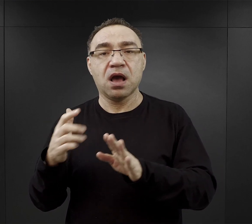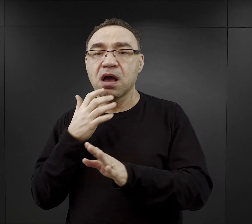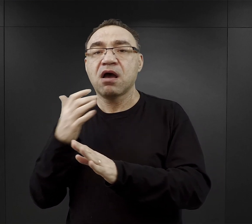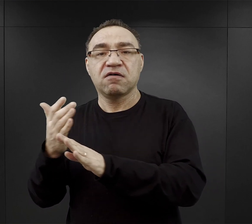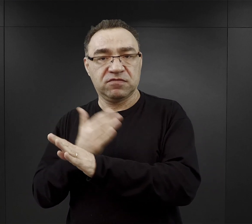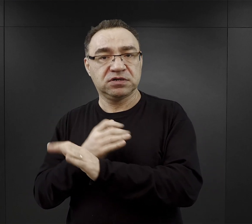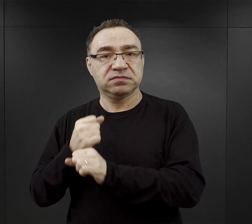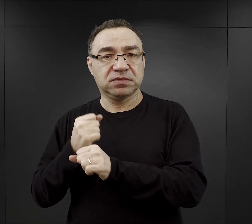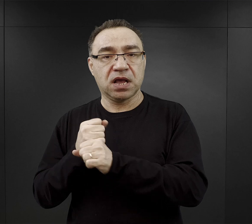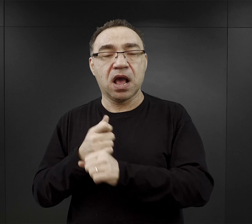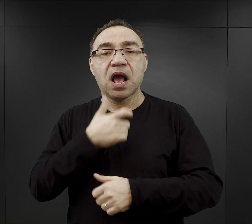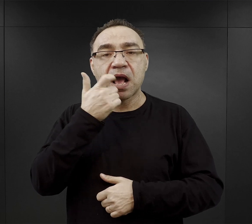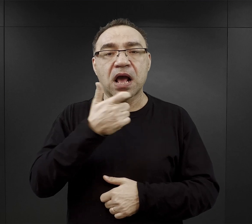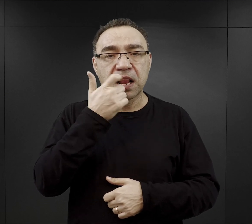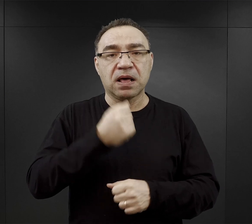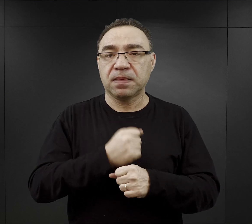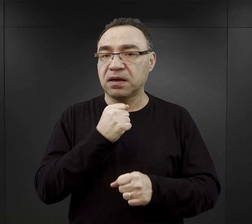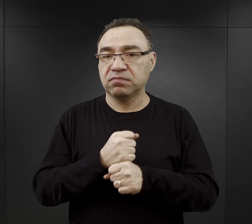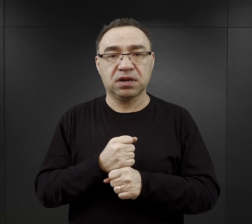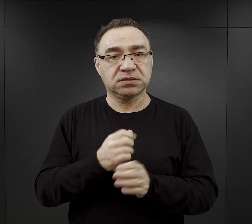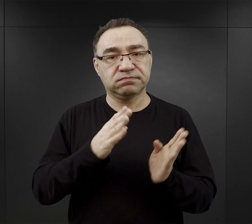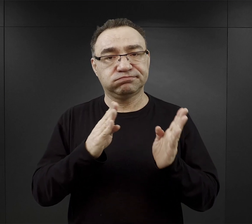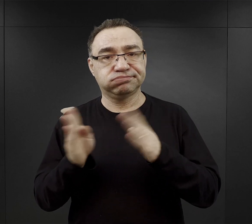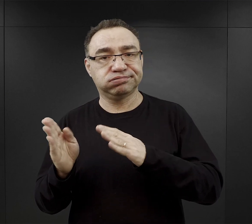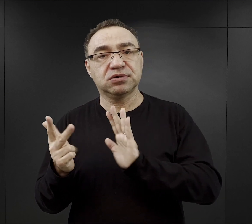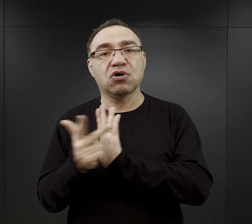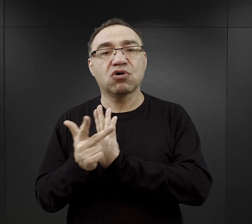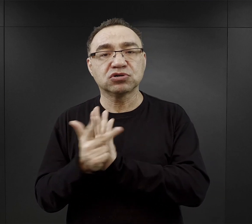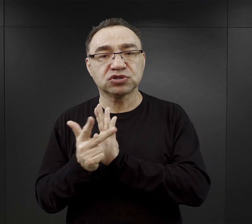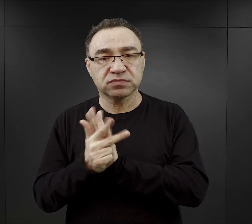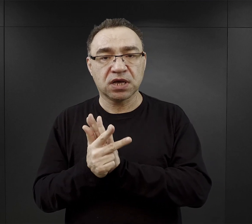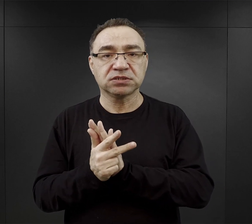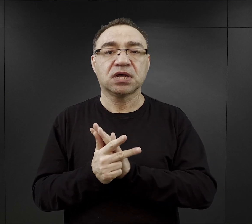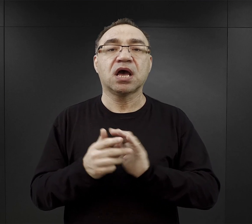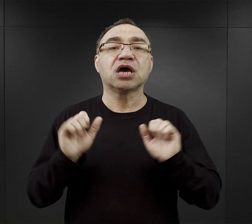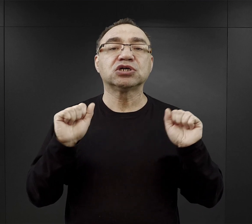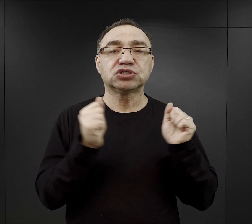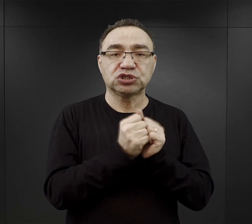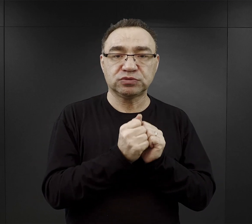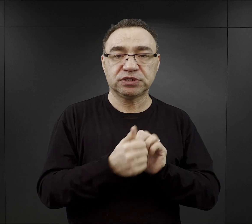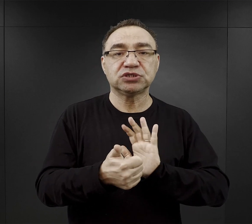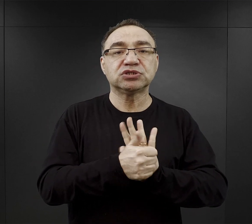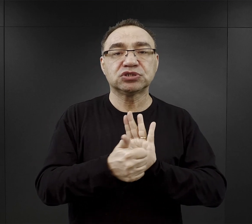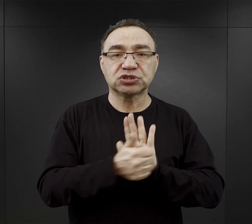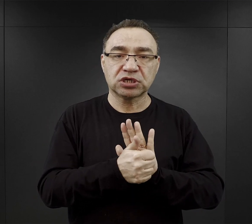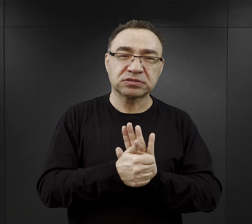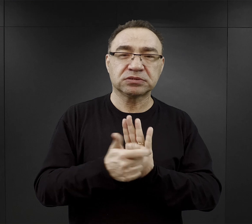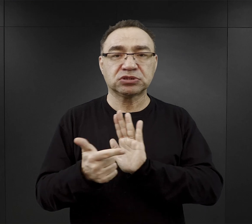W lecie praca trwała do godziny 18.00, w zimie do godziny 16.00 – 17.00.